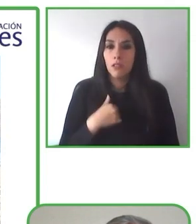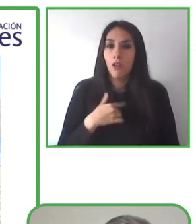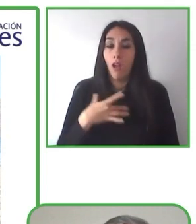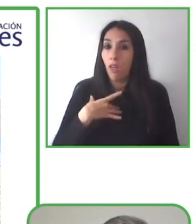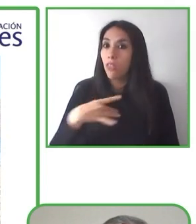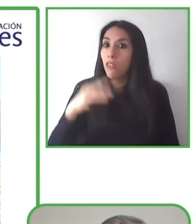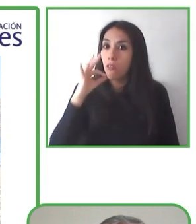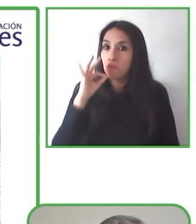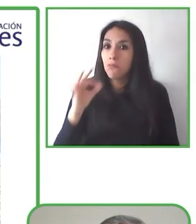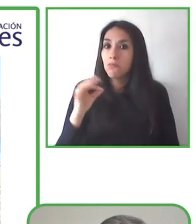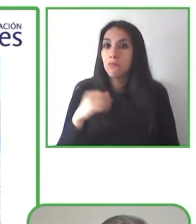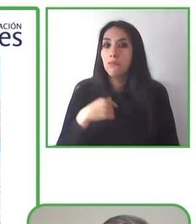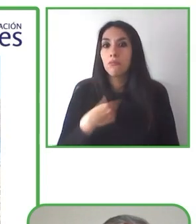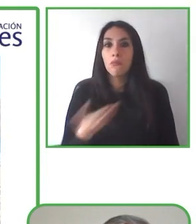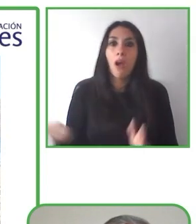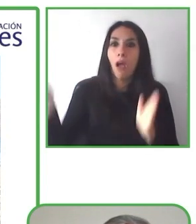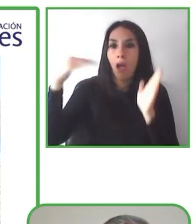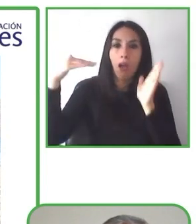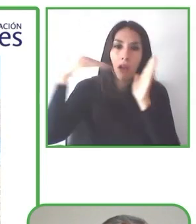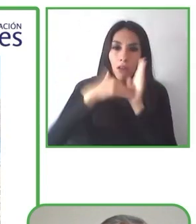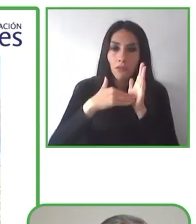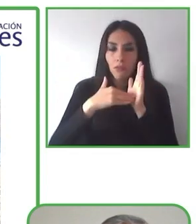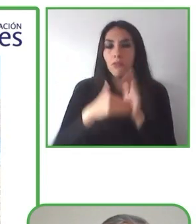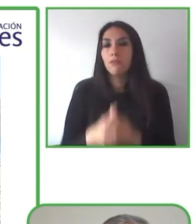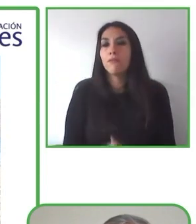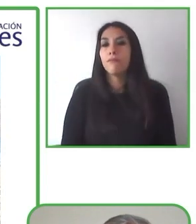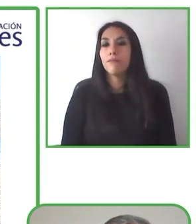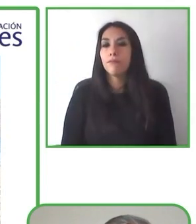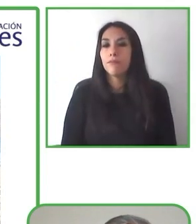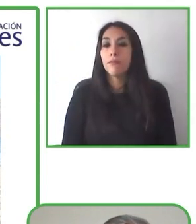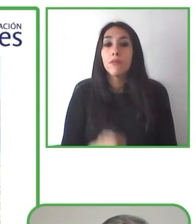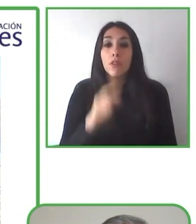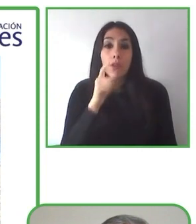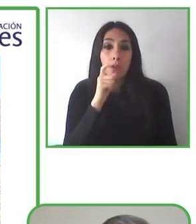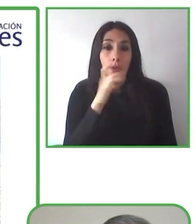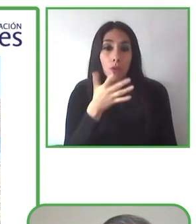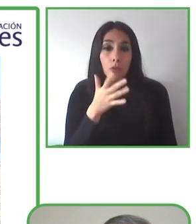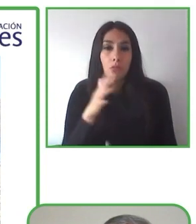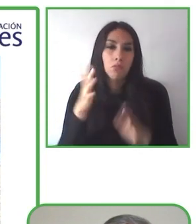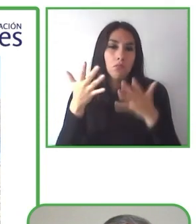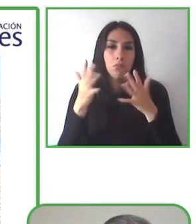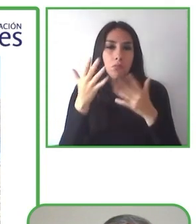Nos ayudan a hacer esto posible nuestros seguidores, nuestros socios.